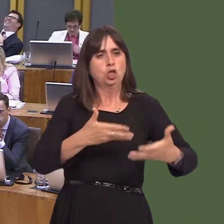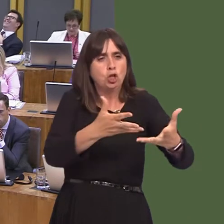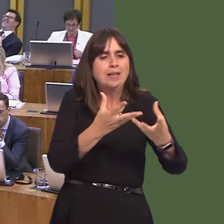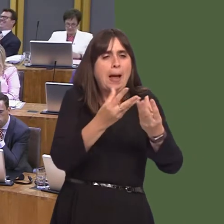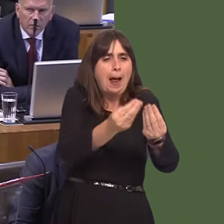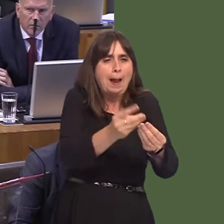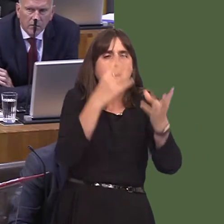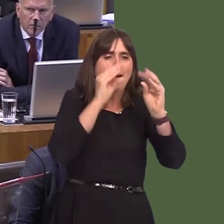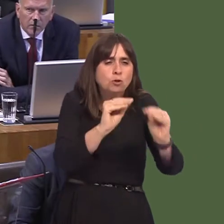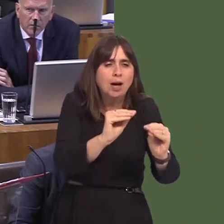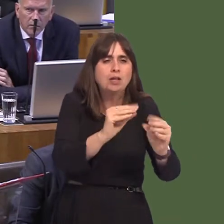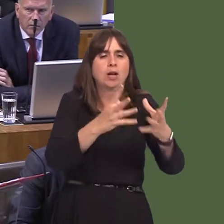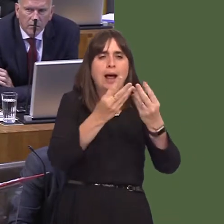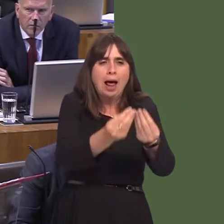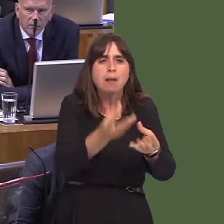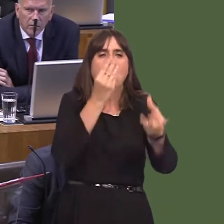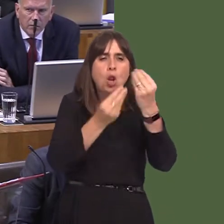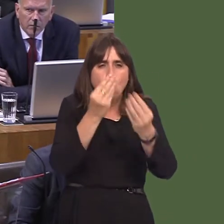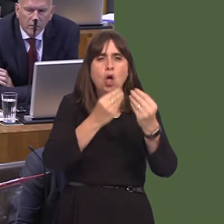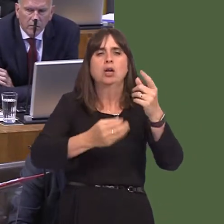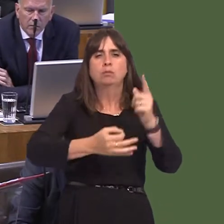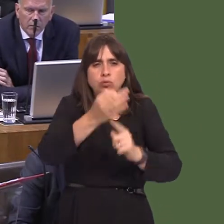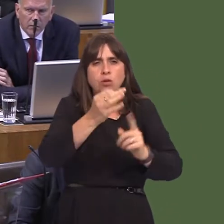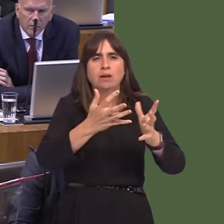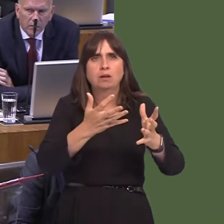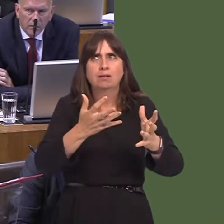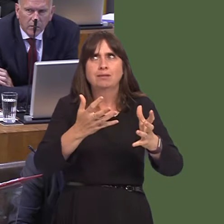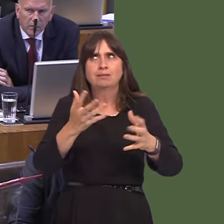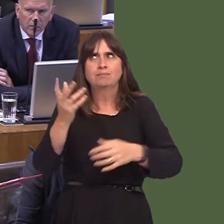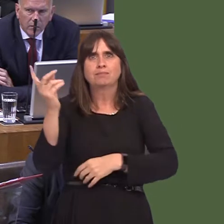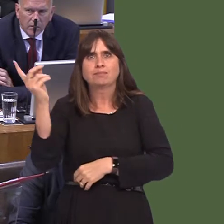fit to make between a non-devolved service and a devolved service in order to provide